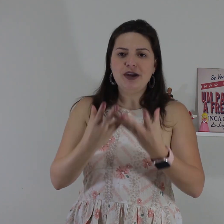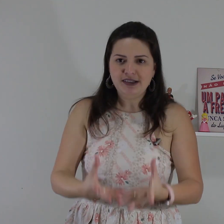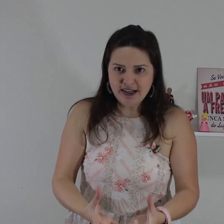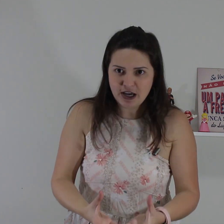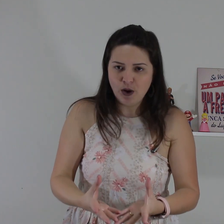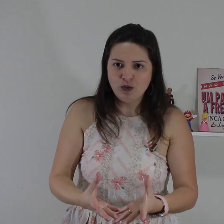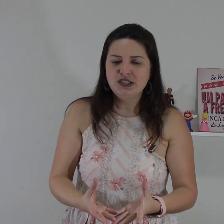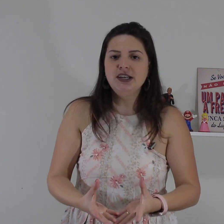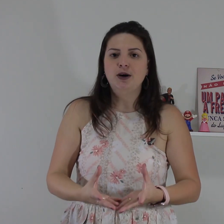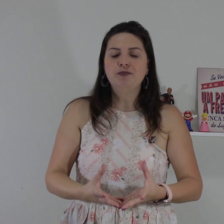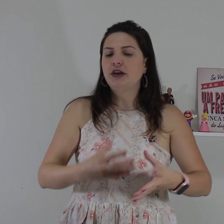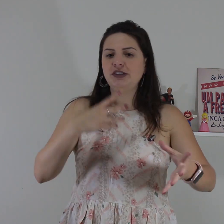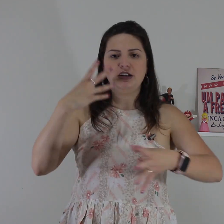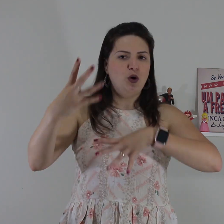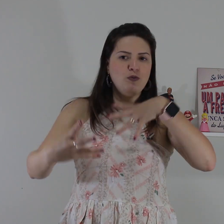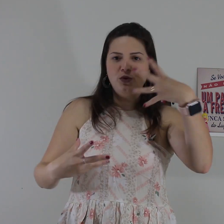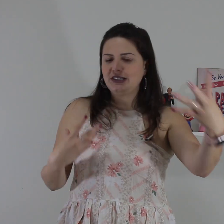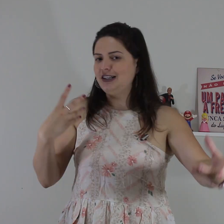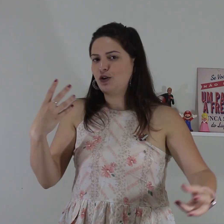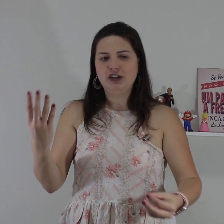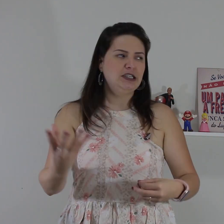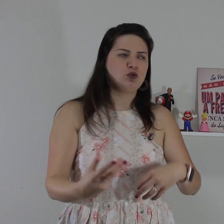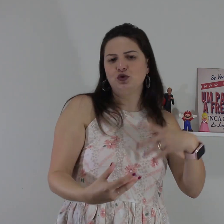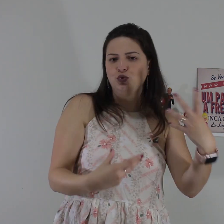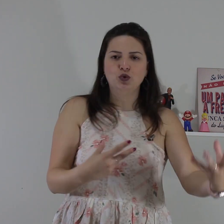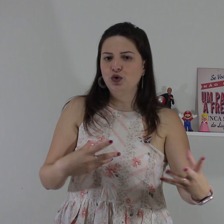não entendeu algum sinal não entendeu alguma coisa que você tá conversando com